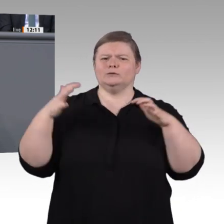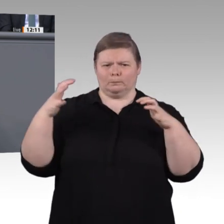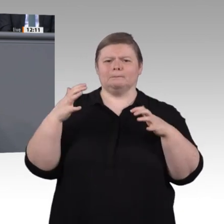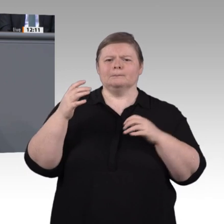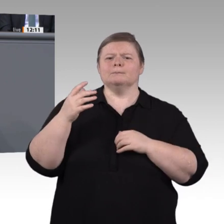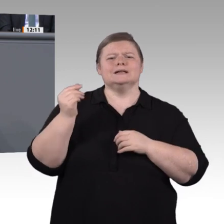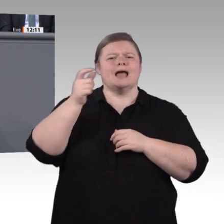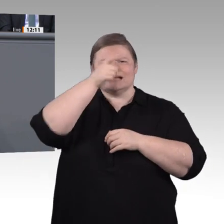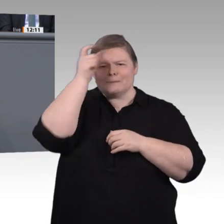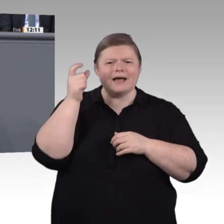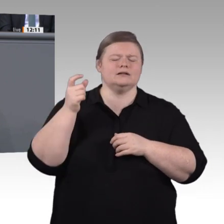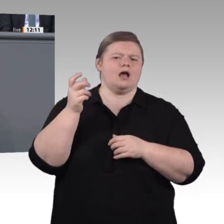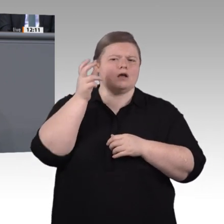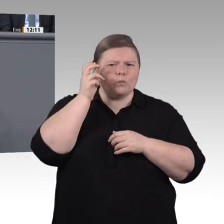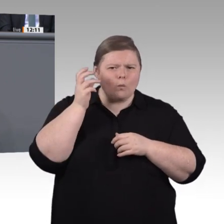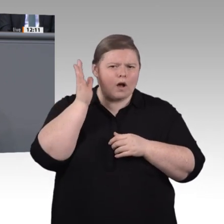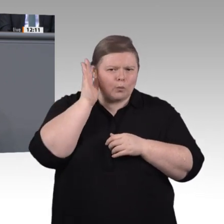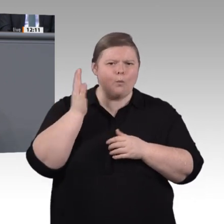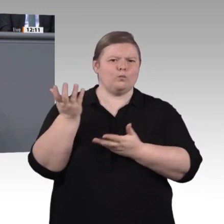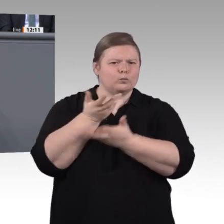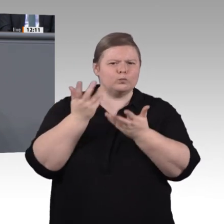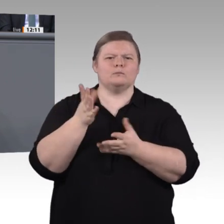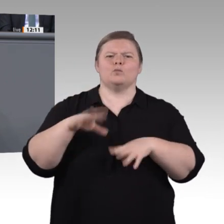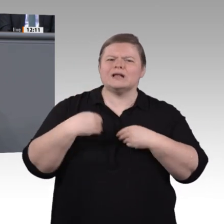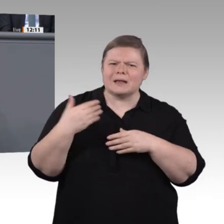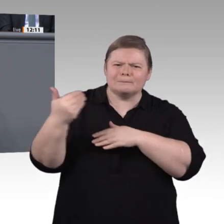wir uns vorgenommen haben und deren Beantwortung uns aufgetragen ist. Die Handlungsempfehlungen